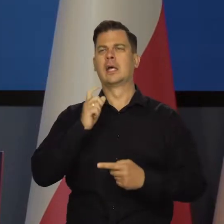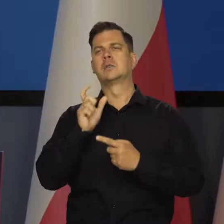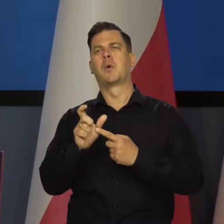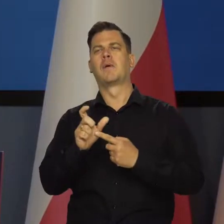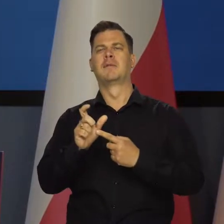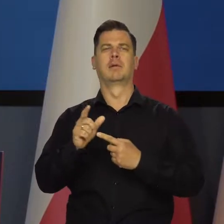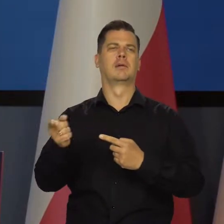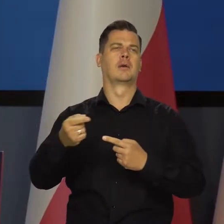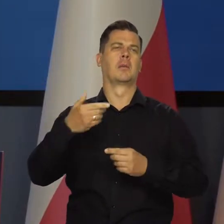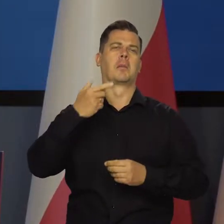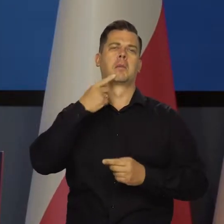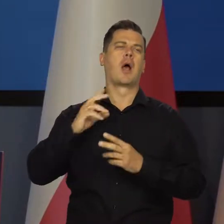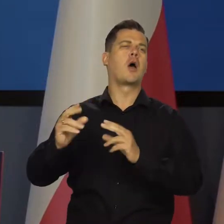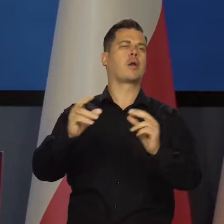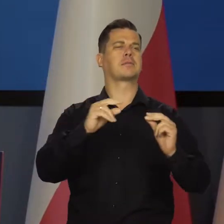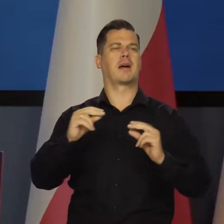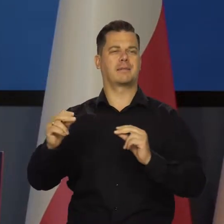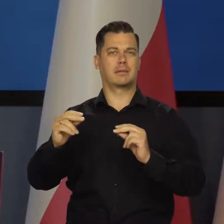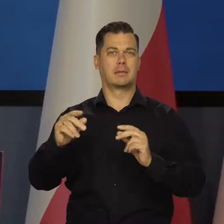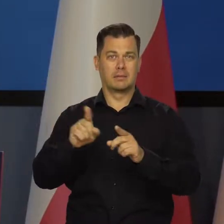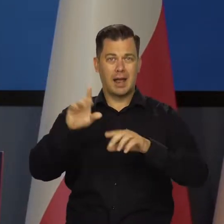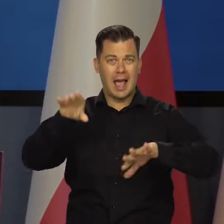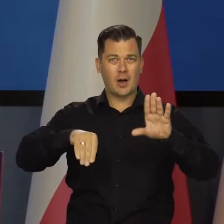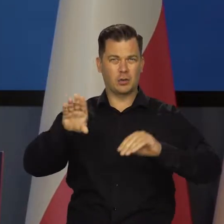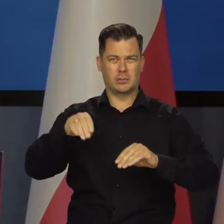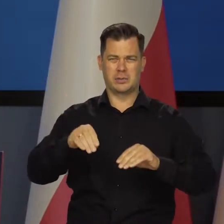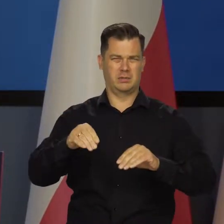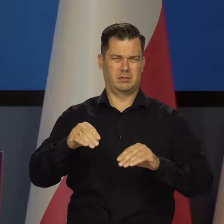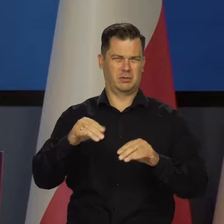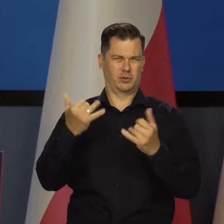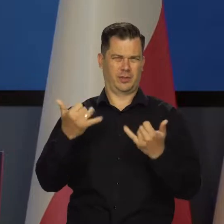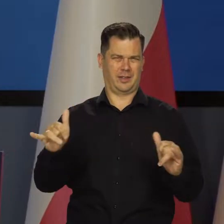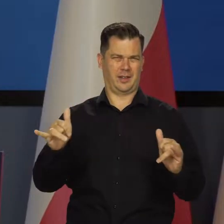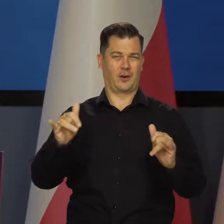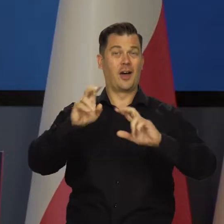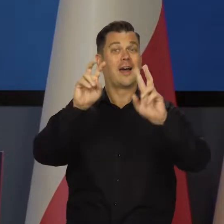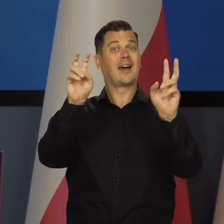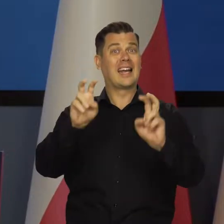jak i w języku ekonomicznym. Kryzys oznacza zupełnie co innego.